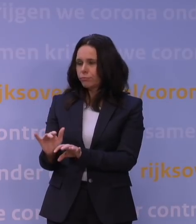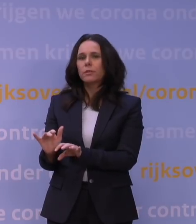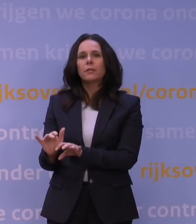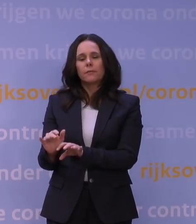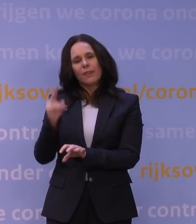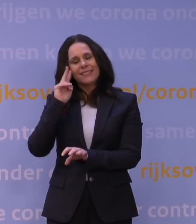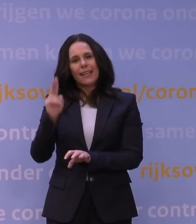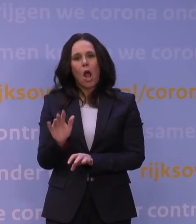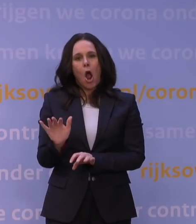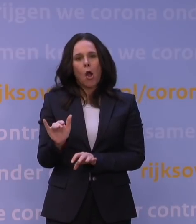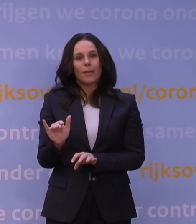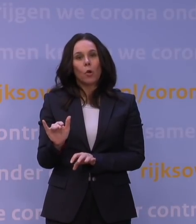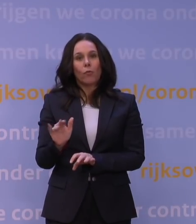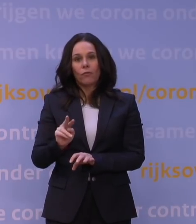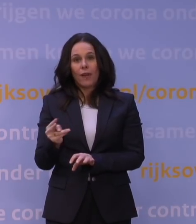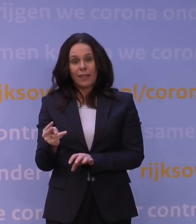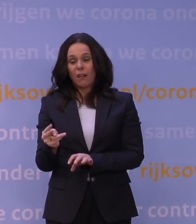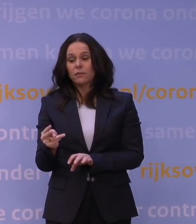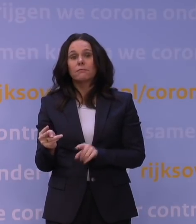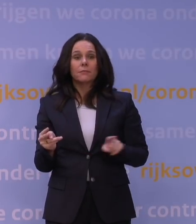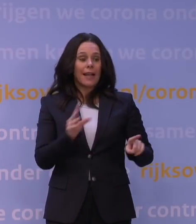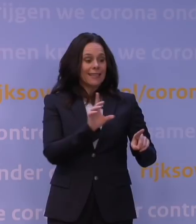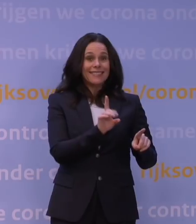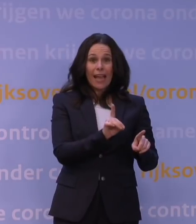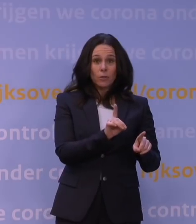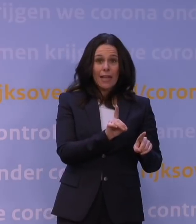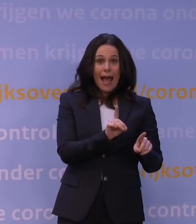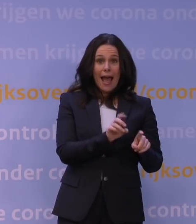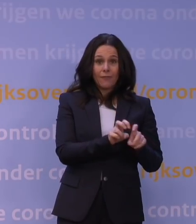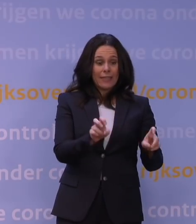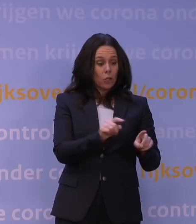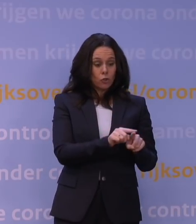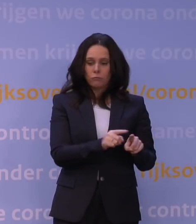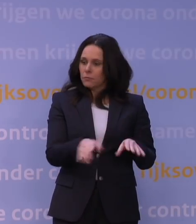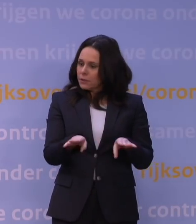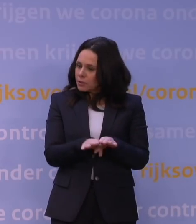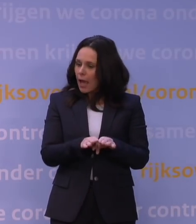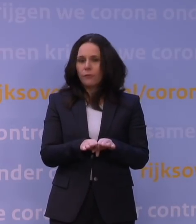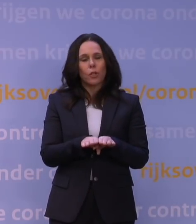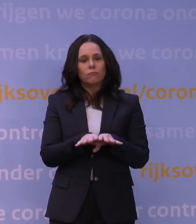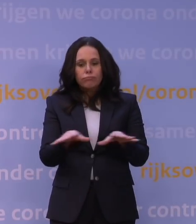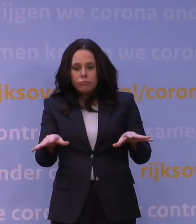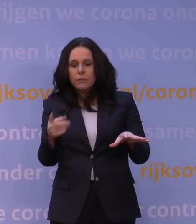eigenlijk op dezelfde wijze als het deltavirus toch ook personen ziek kan maken, dan zien we gewoon nu